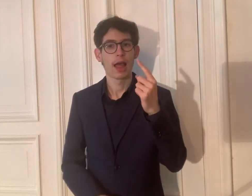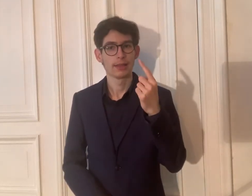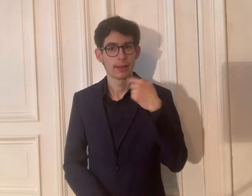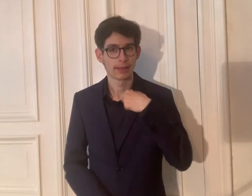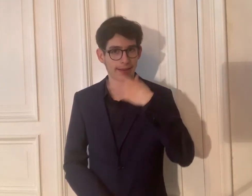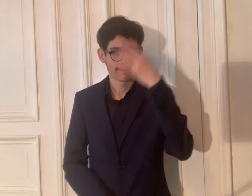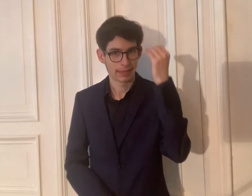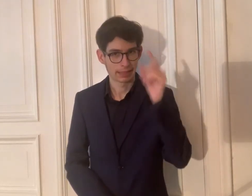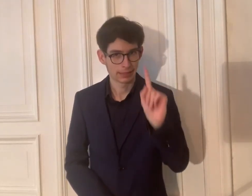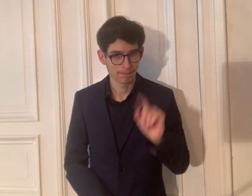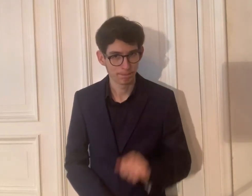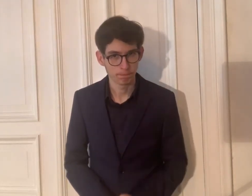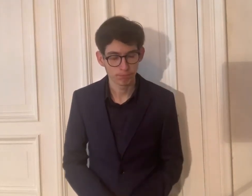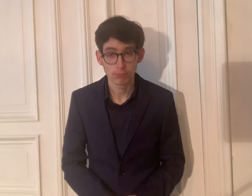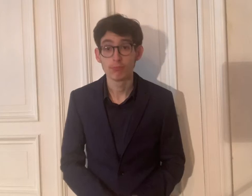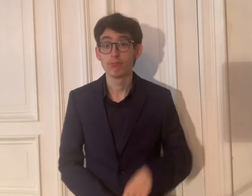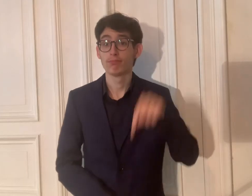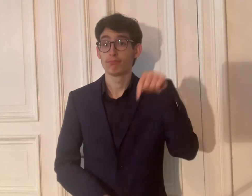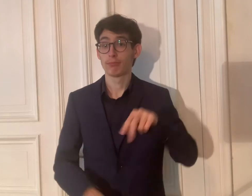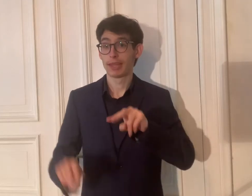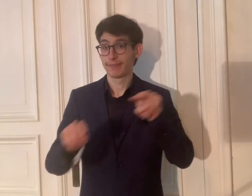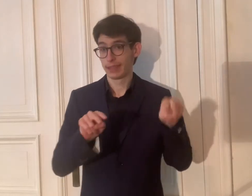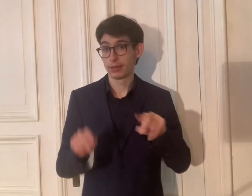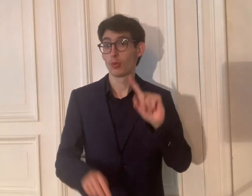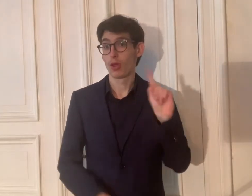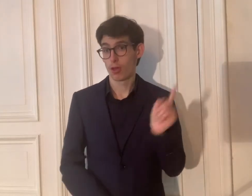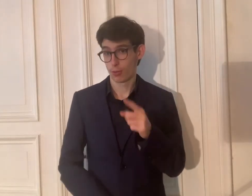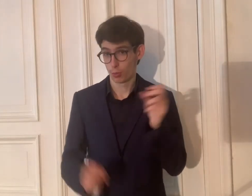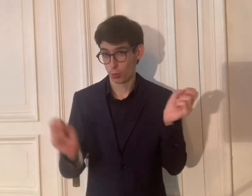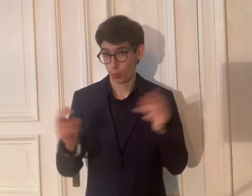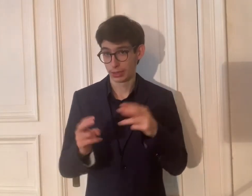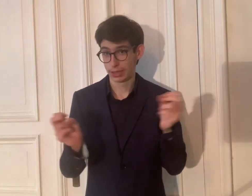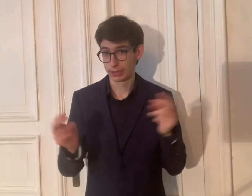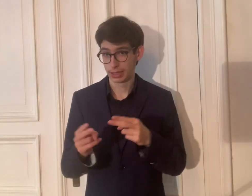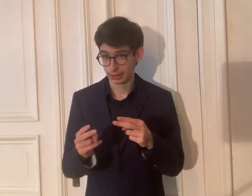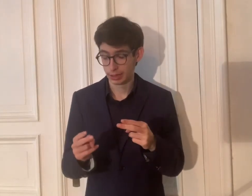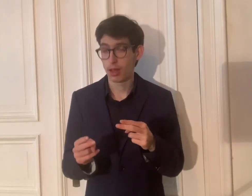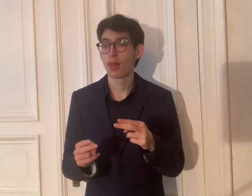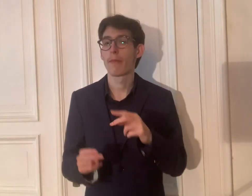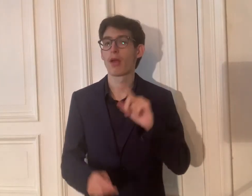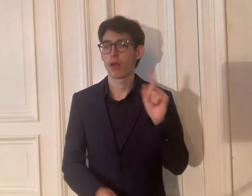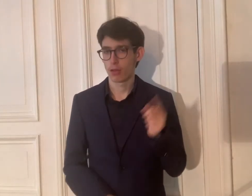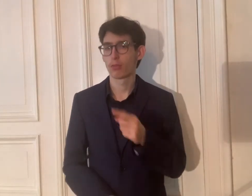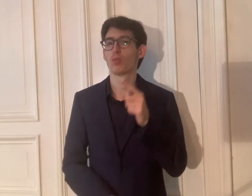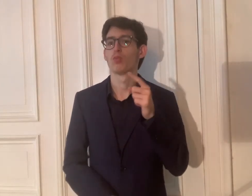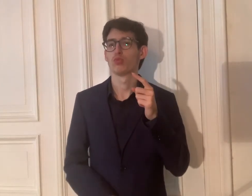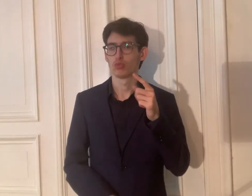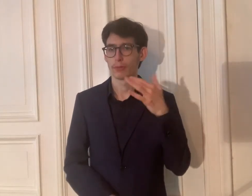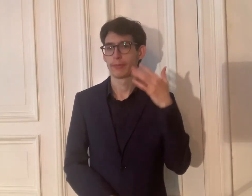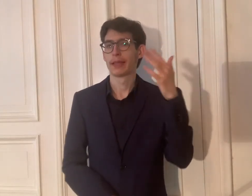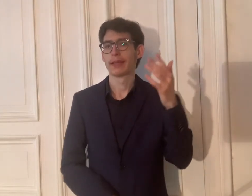Ach, eins habe ich vergessen. Dieses Video hat auch Untertitel.